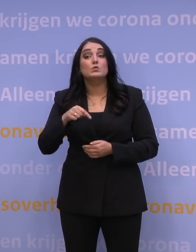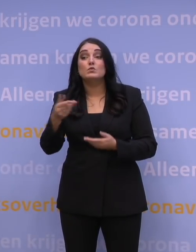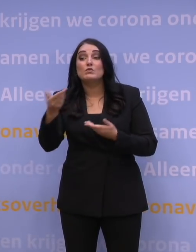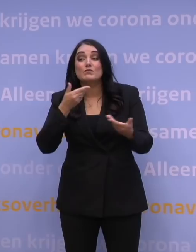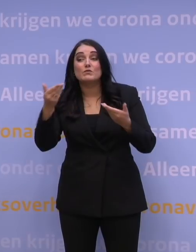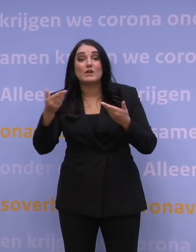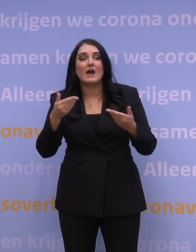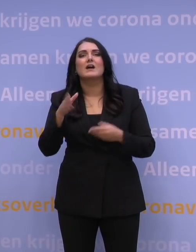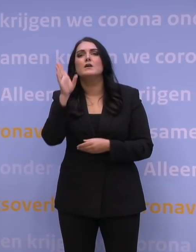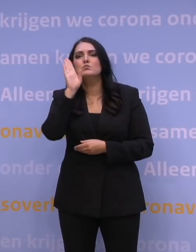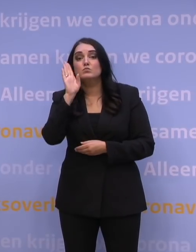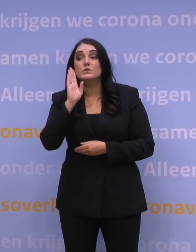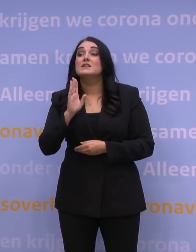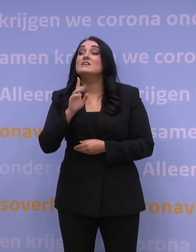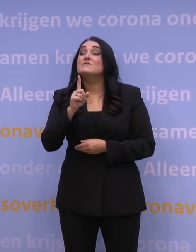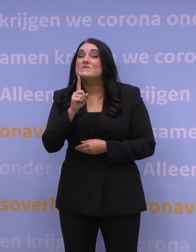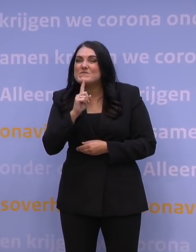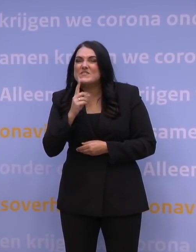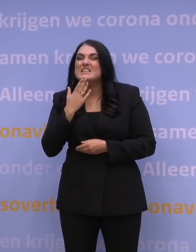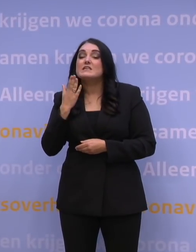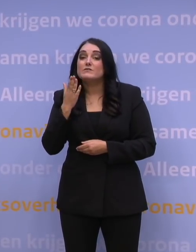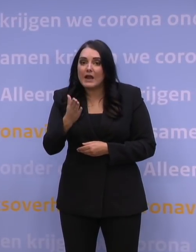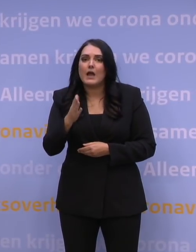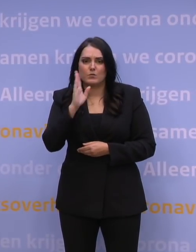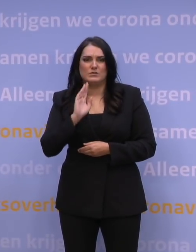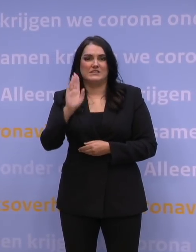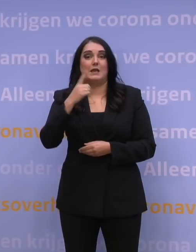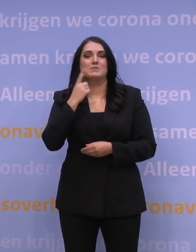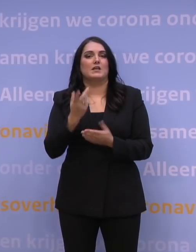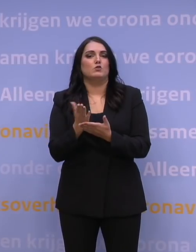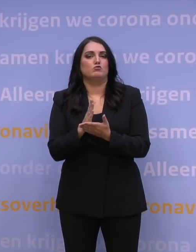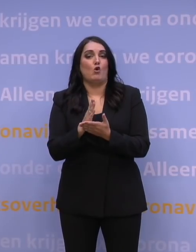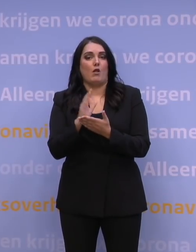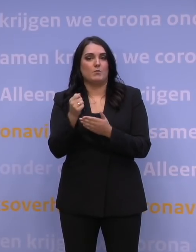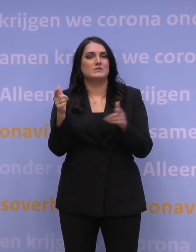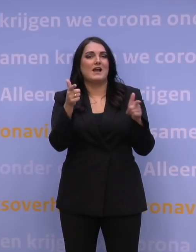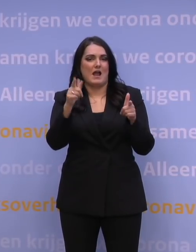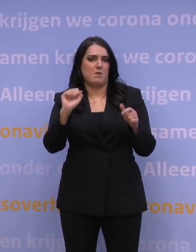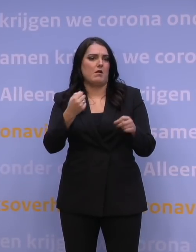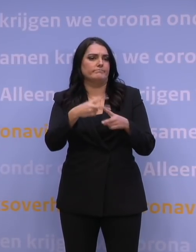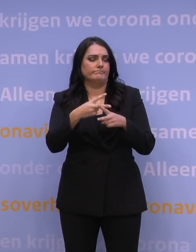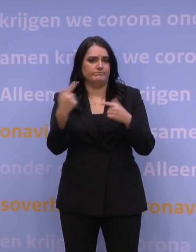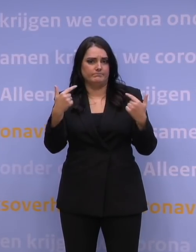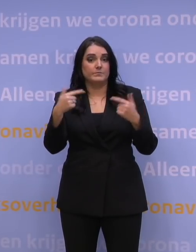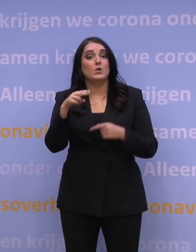met het verzoek aan de vraagstellers om aan te geven voor wie ze een vraag hebben zodat tolken en camerapositie daar rekening mee kunnen houden. NOS.